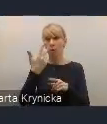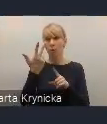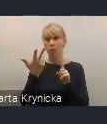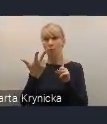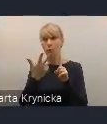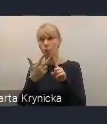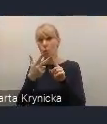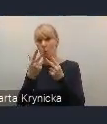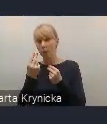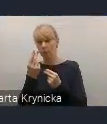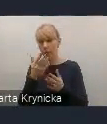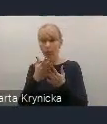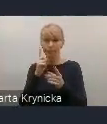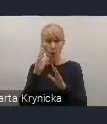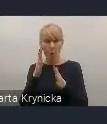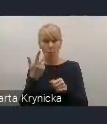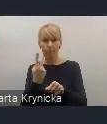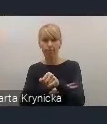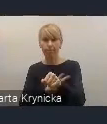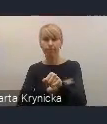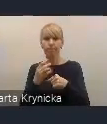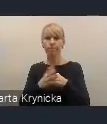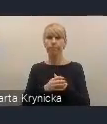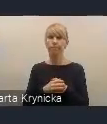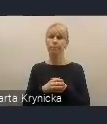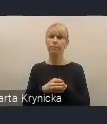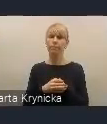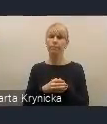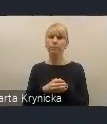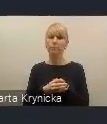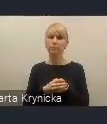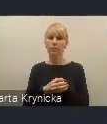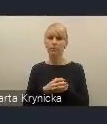Widzimy również silne powiązanie prac naszych obecnych